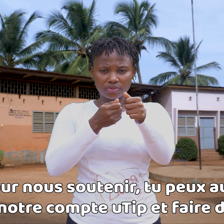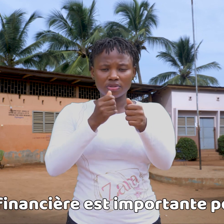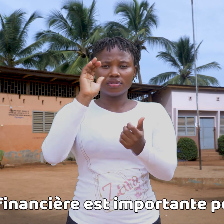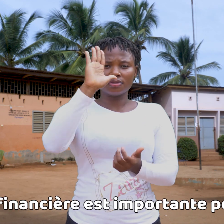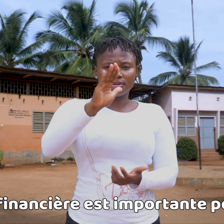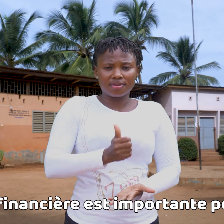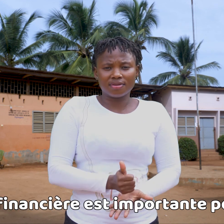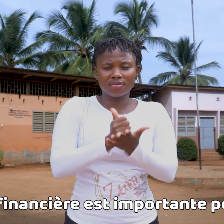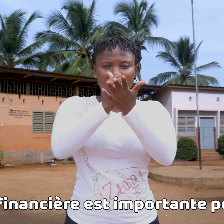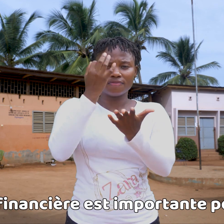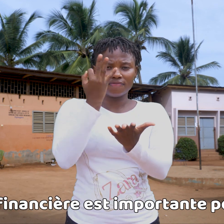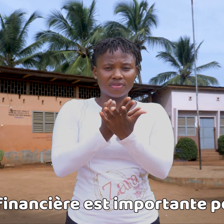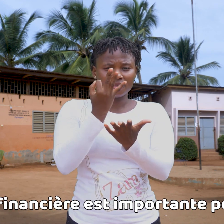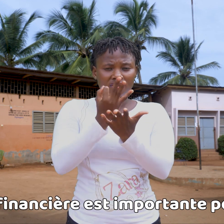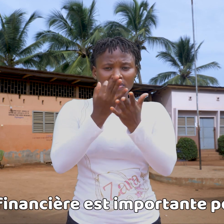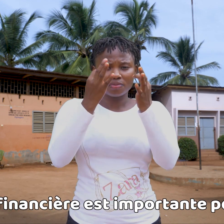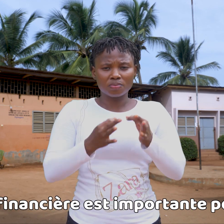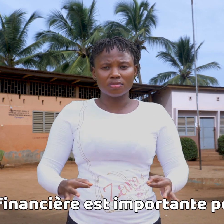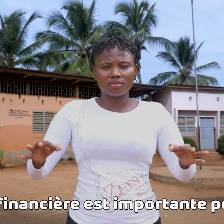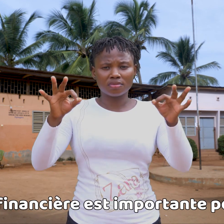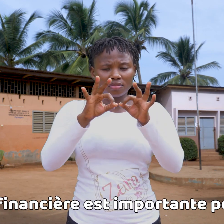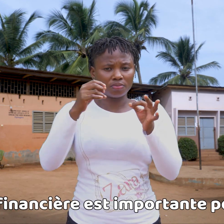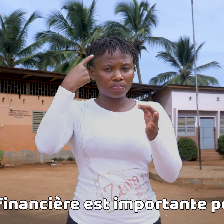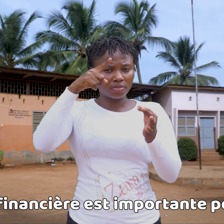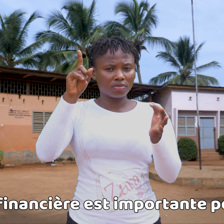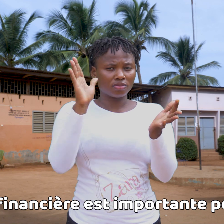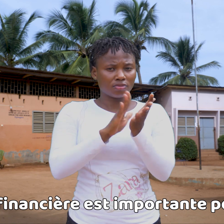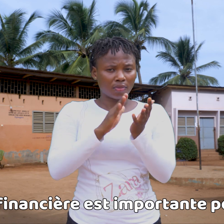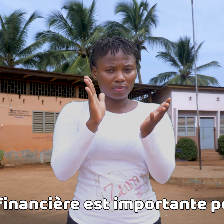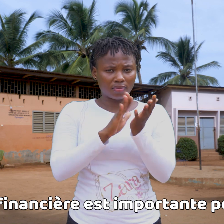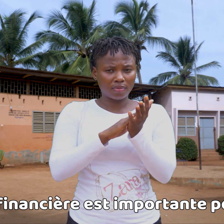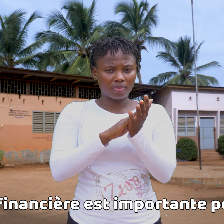Tu ayuda financiera es muy importante para la escuela.